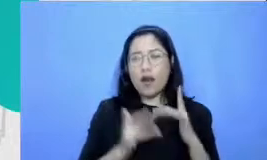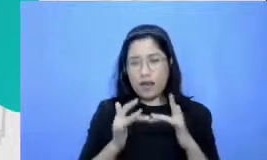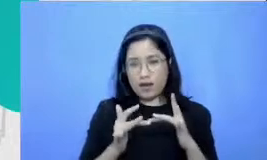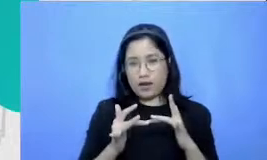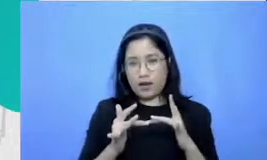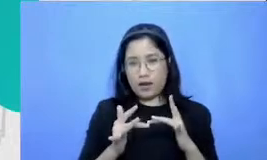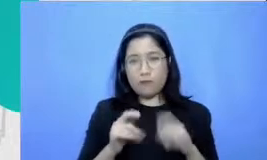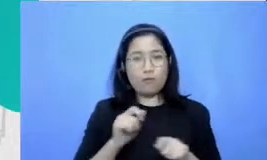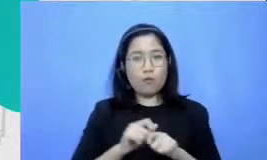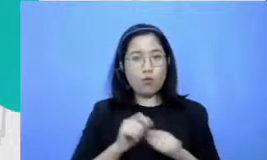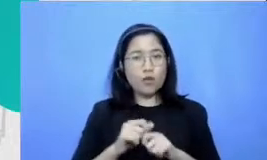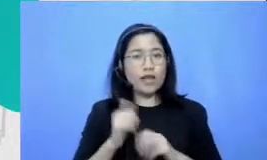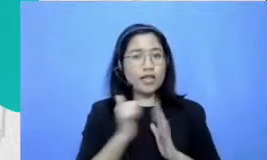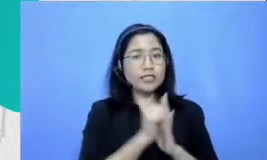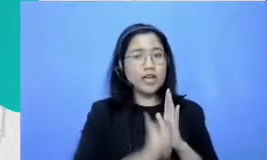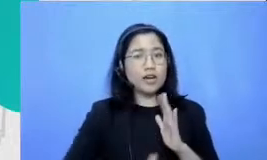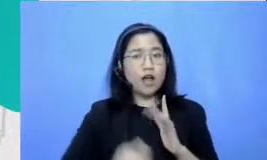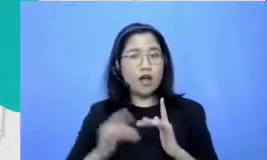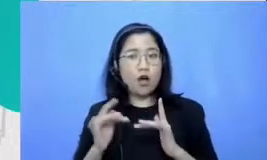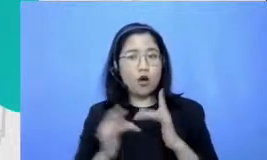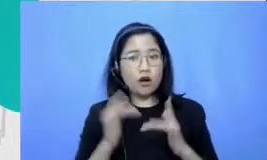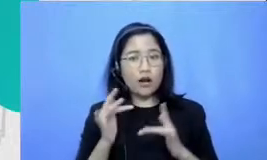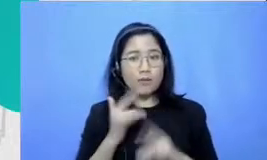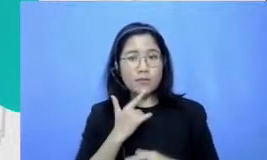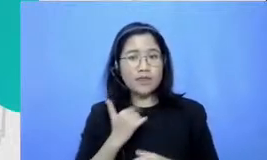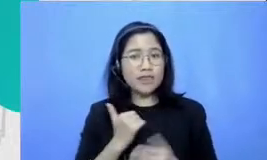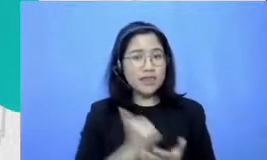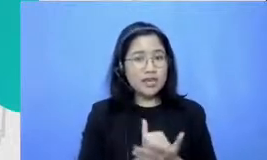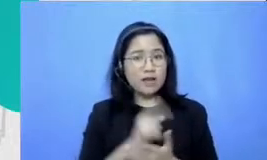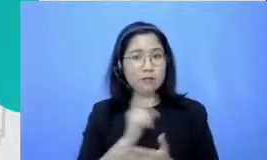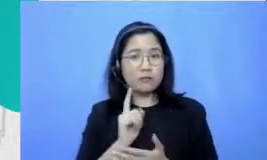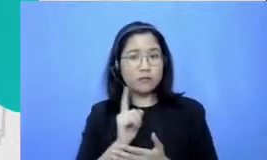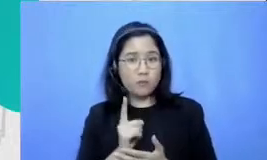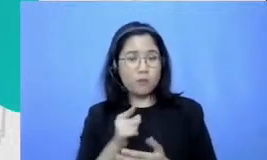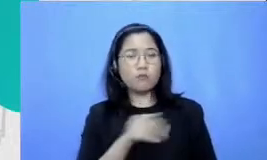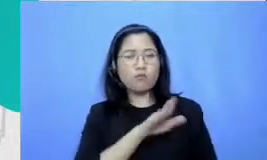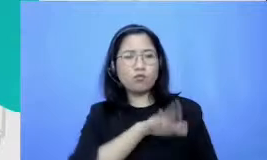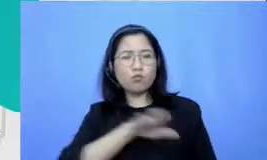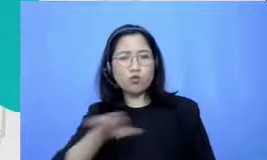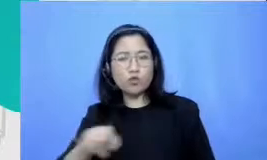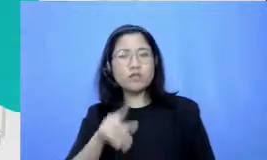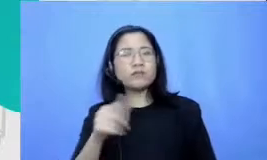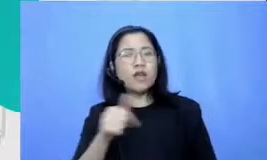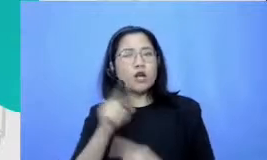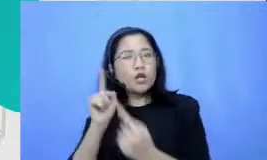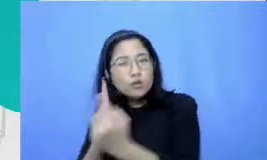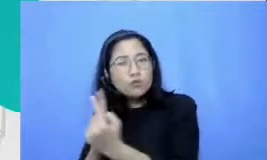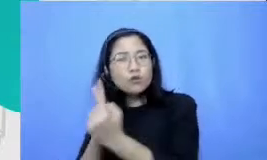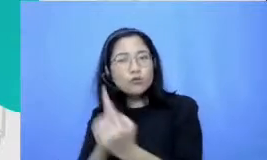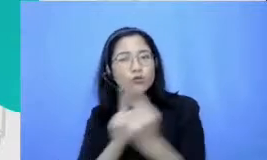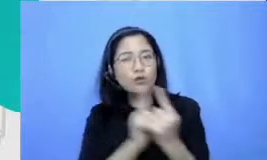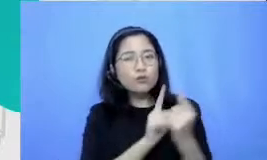karena dengan Iben online murid-murid Bapak dan Ibu ketemu dengan audience dan apa yang mereka